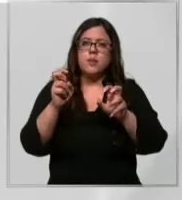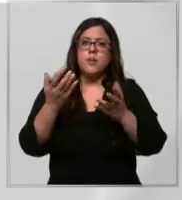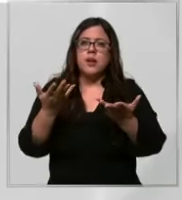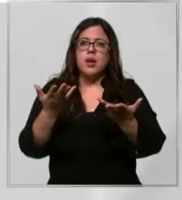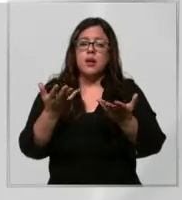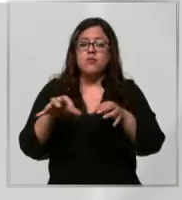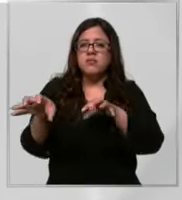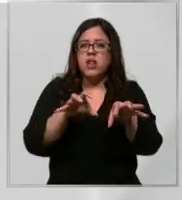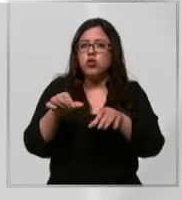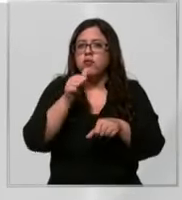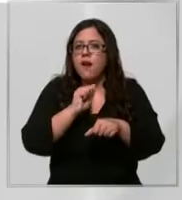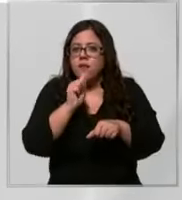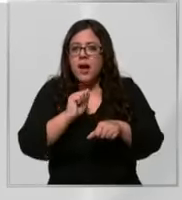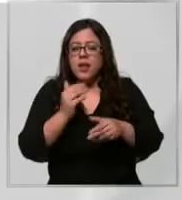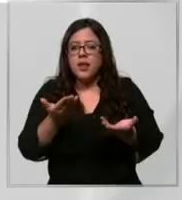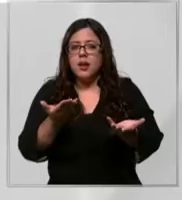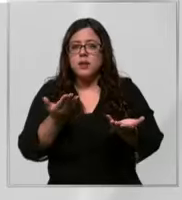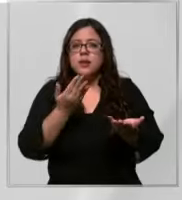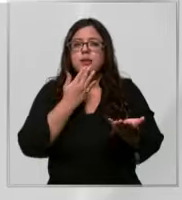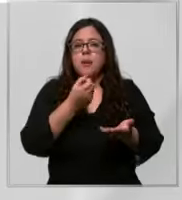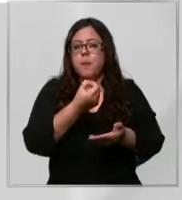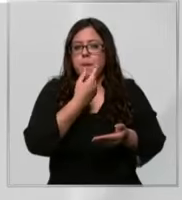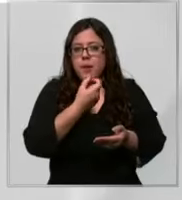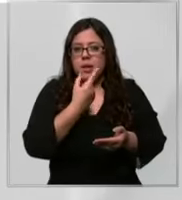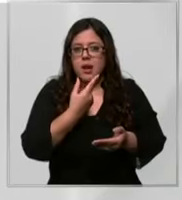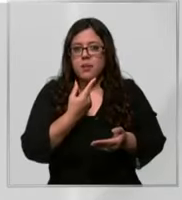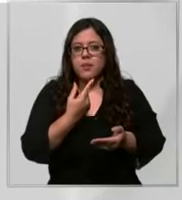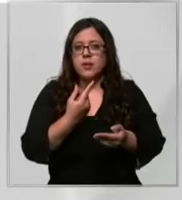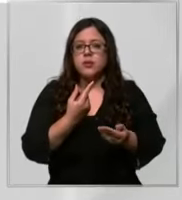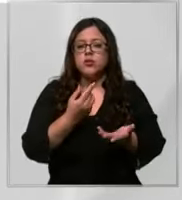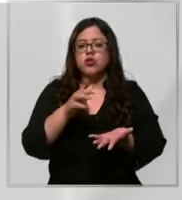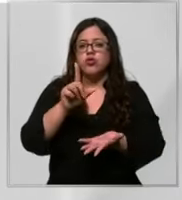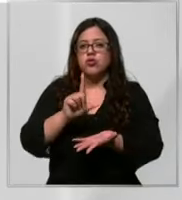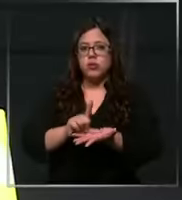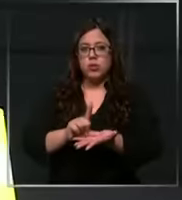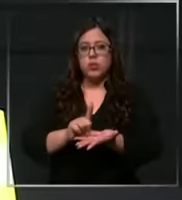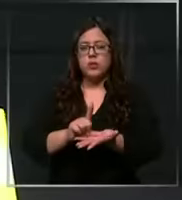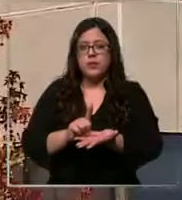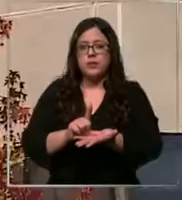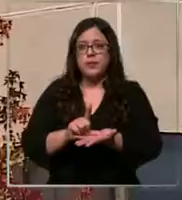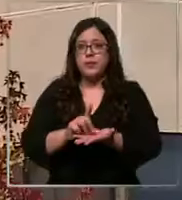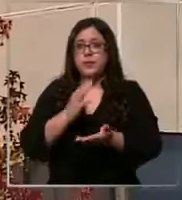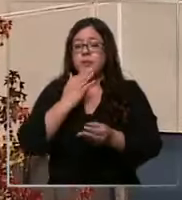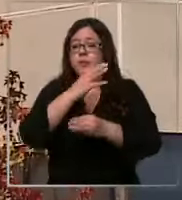insumos médicos y medicamentos en sus dependencias agregan que se encuentran